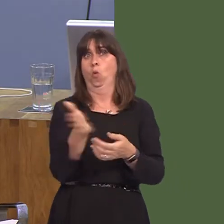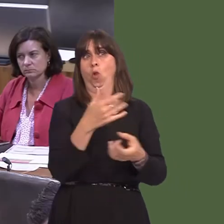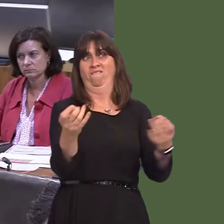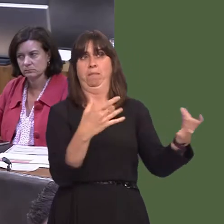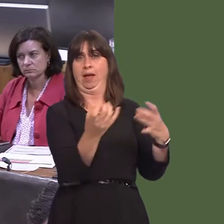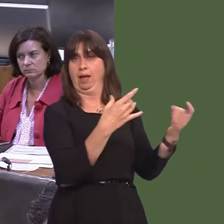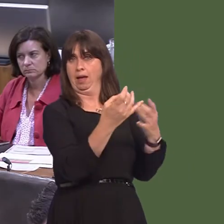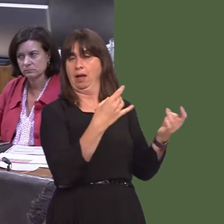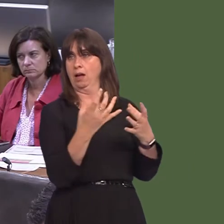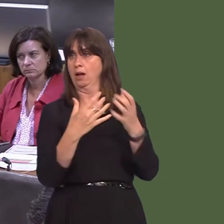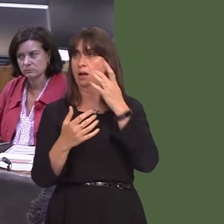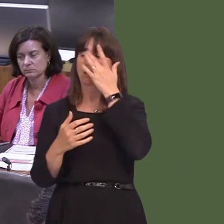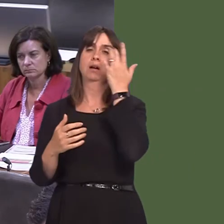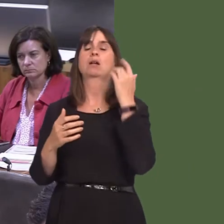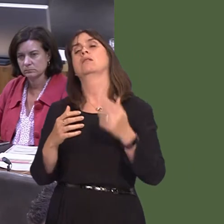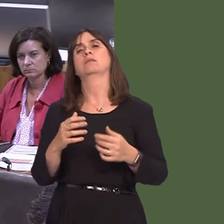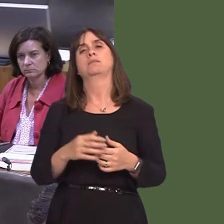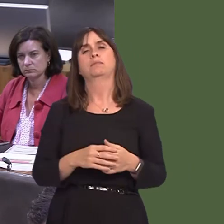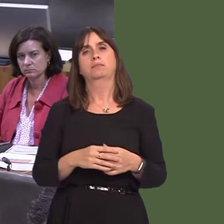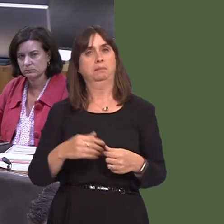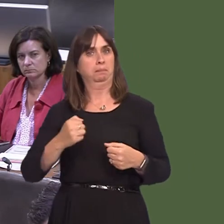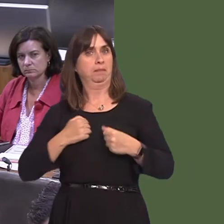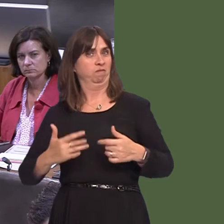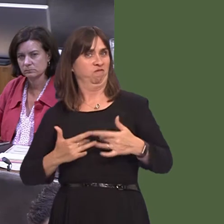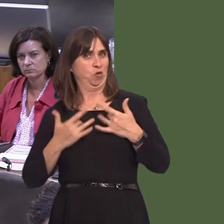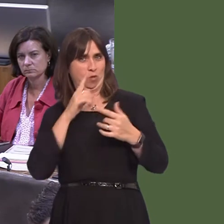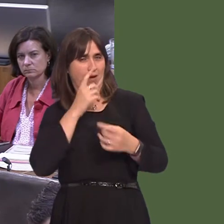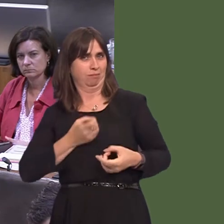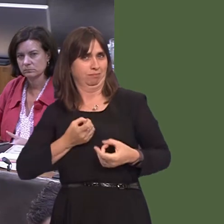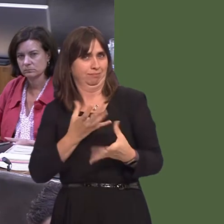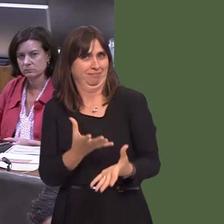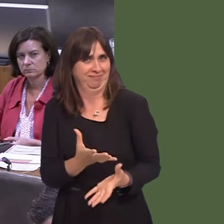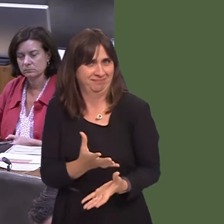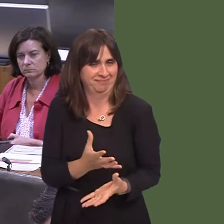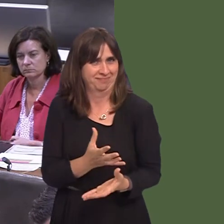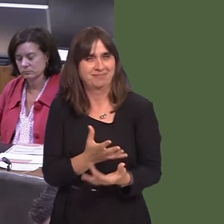mae'n hollbwysig fod pobl yn mynegi barn ynglyn ‚ pa fath o strwythur a ddylai fod yn y